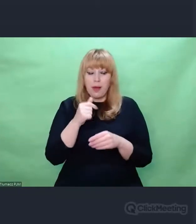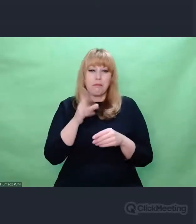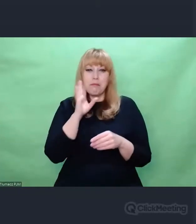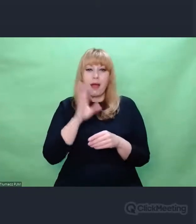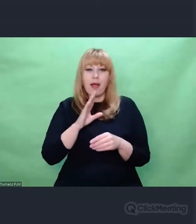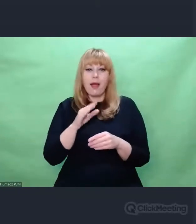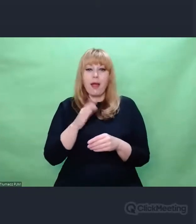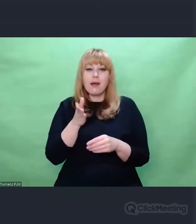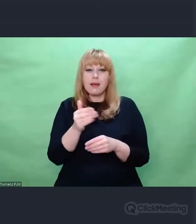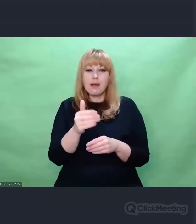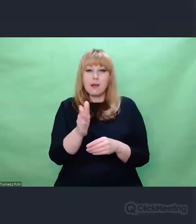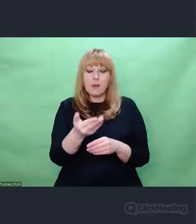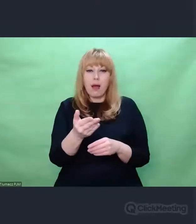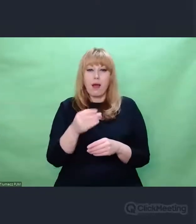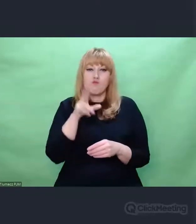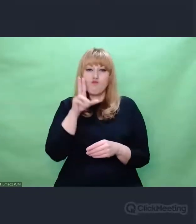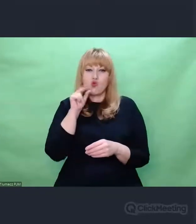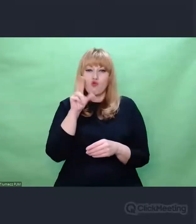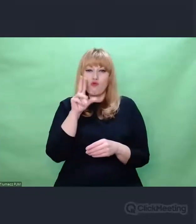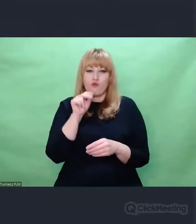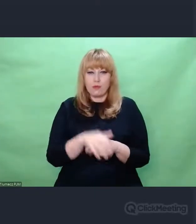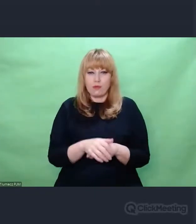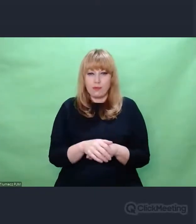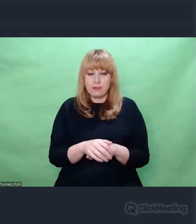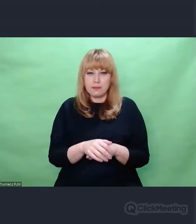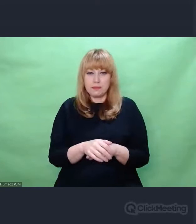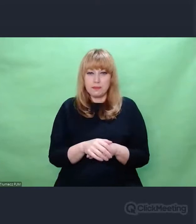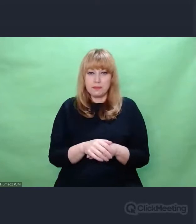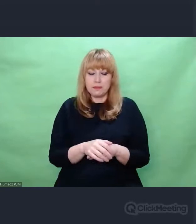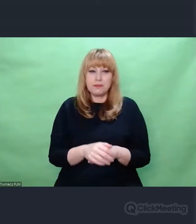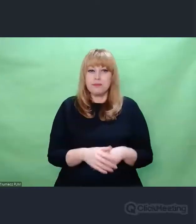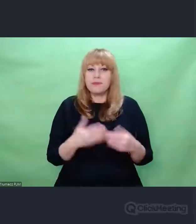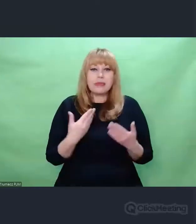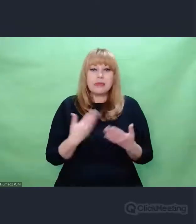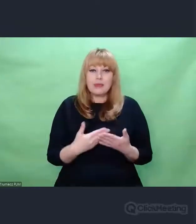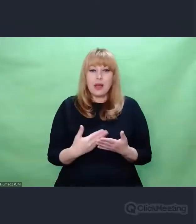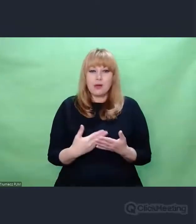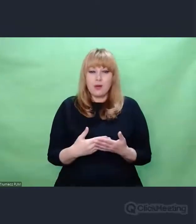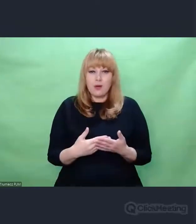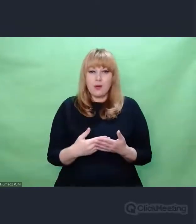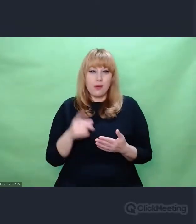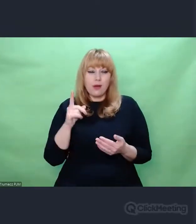o genezie inżynierskiej kryptologii,